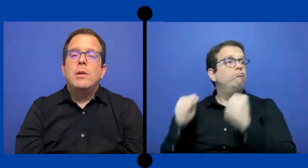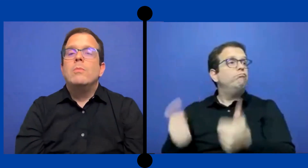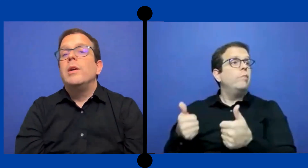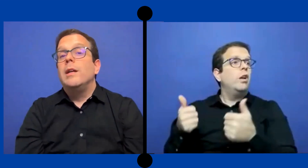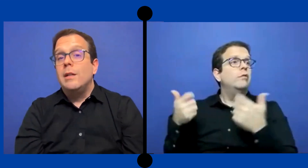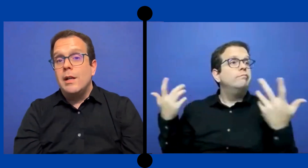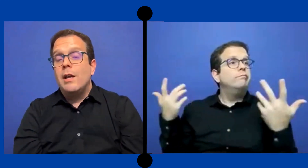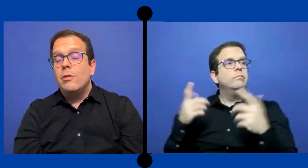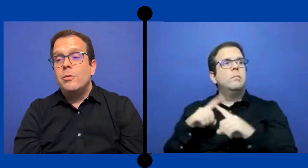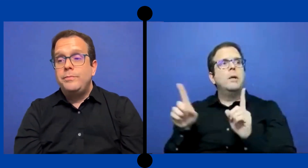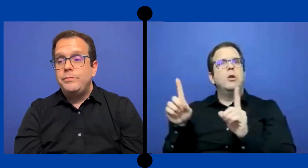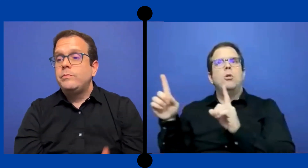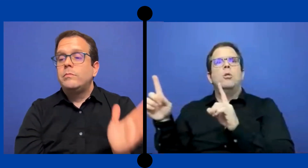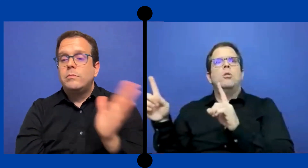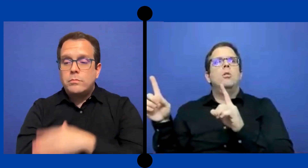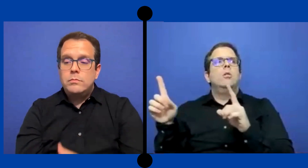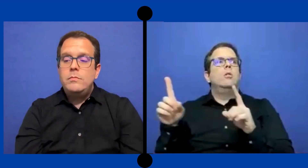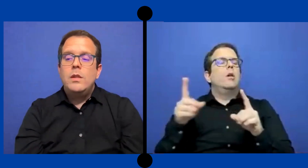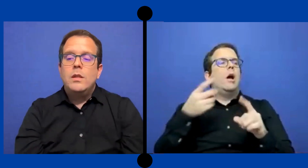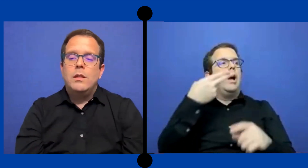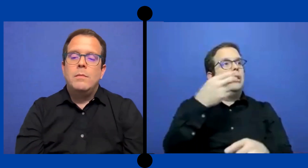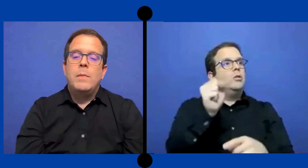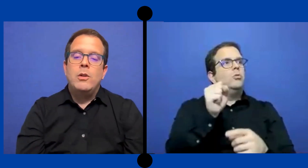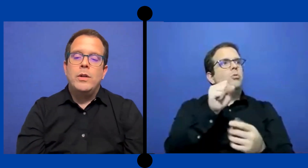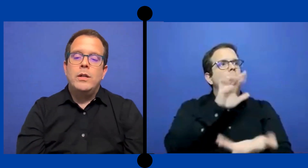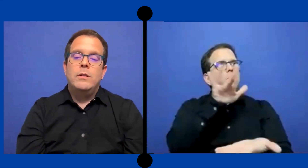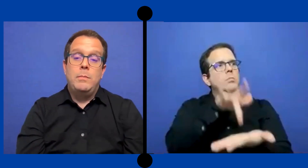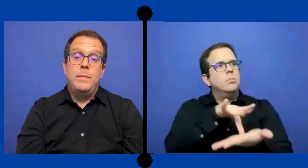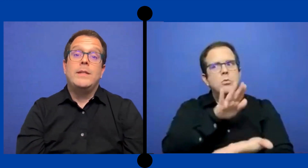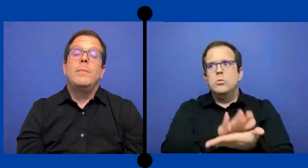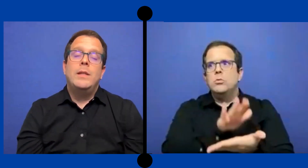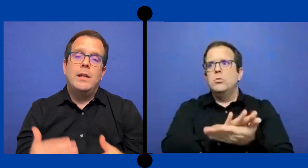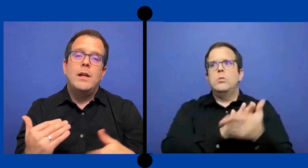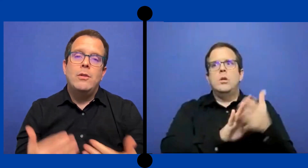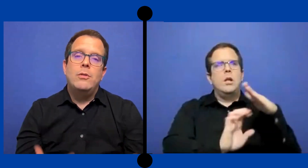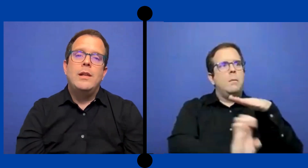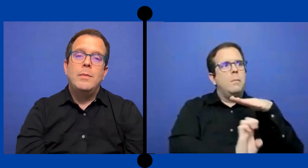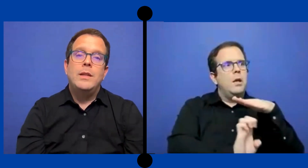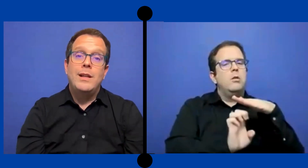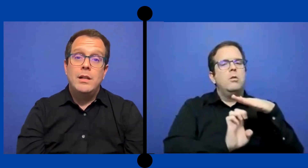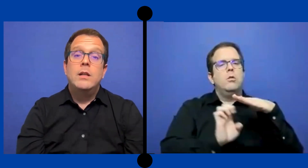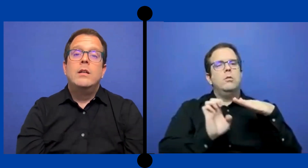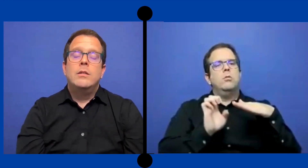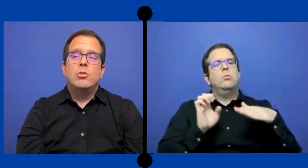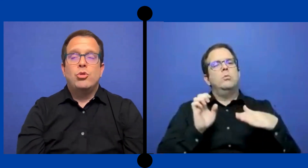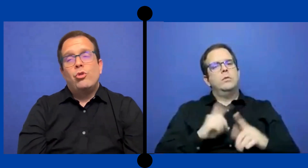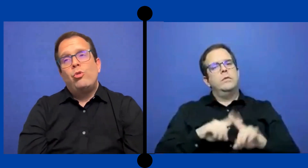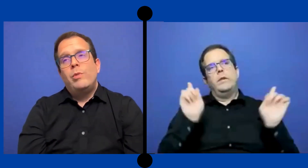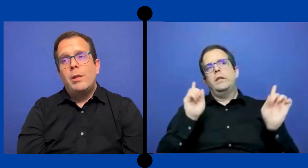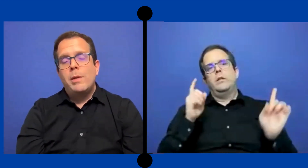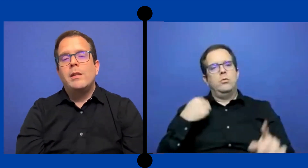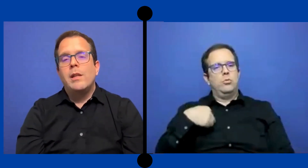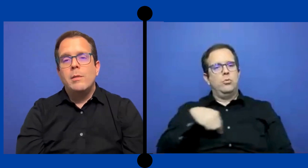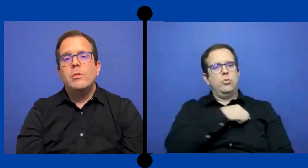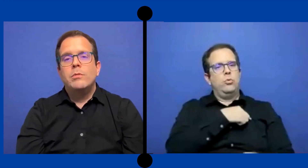Pero pues en grado menores, especialmente en grados de ... elemental, nosotros como intérprete tenemos